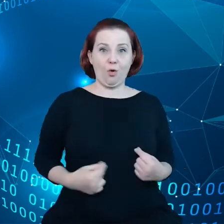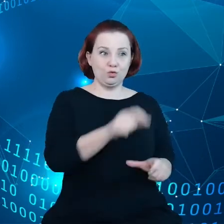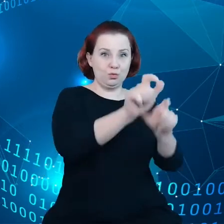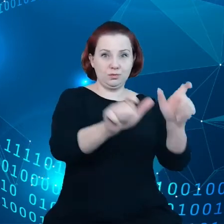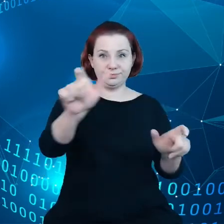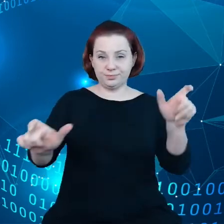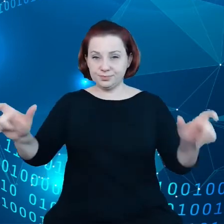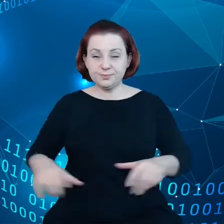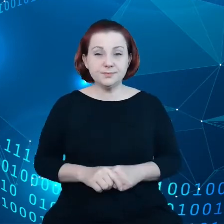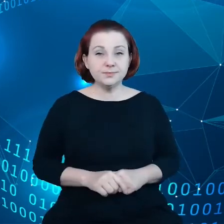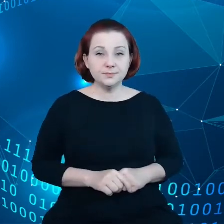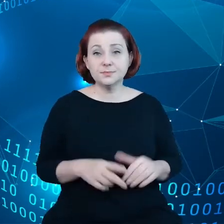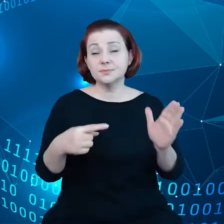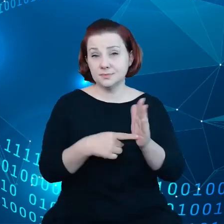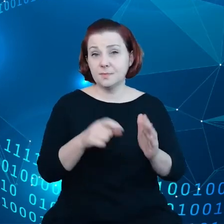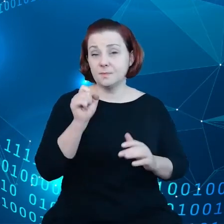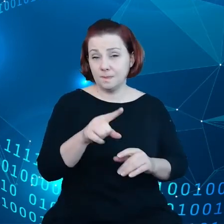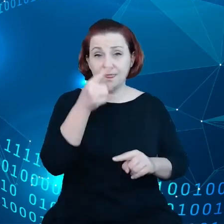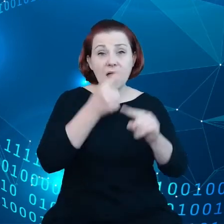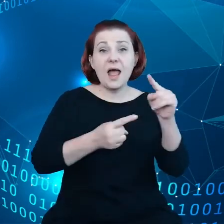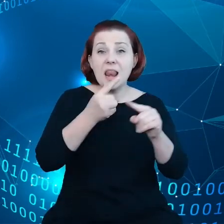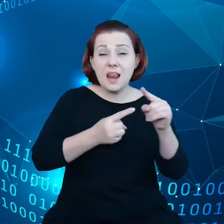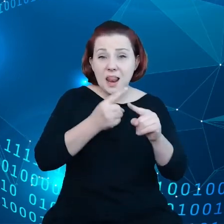Co stanowi również element praw podstawowych.